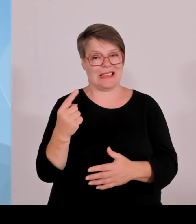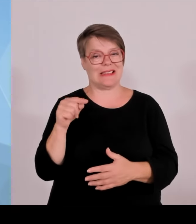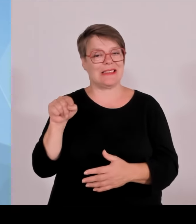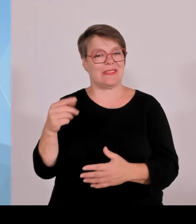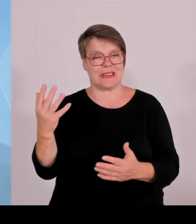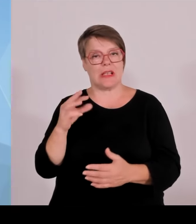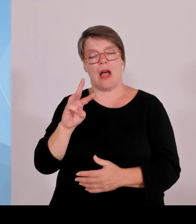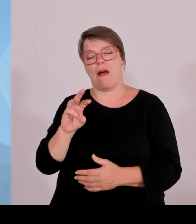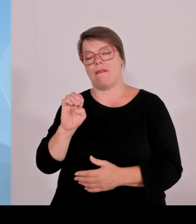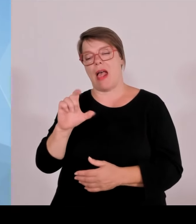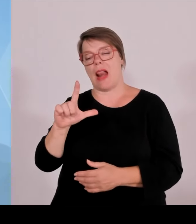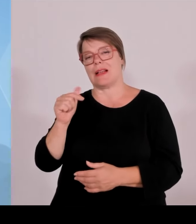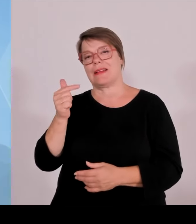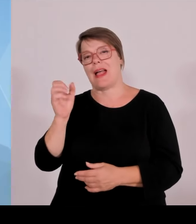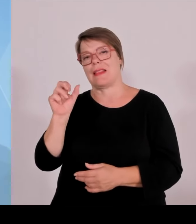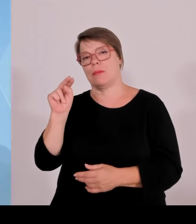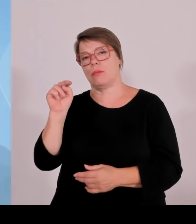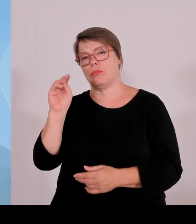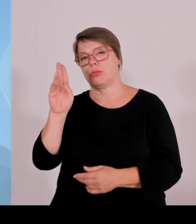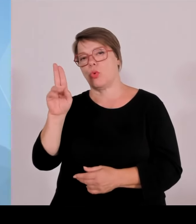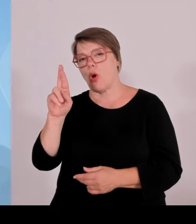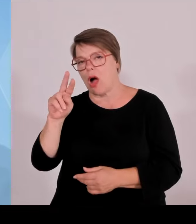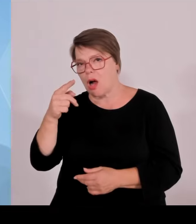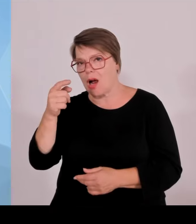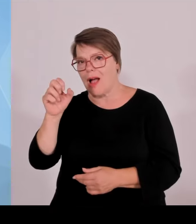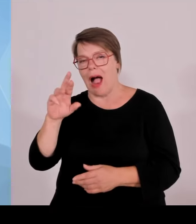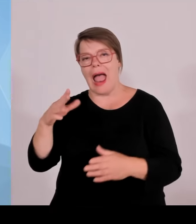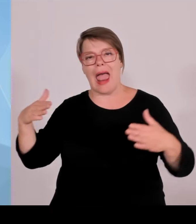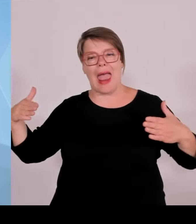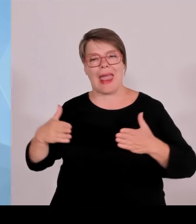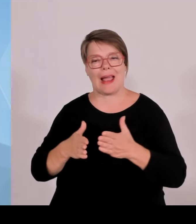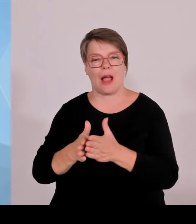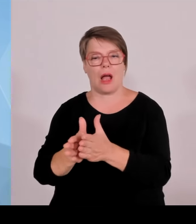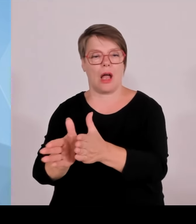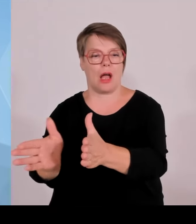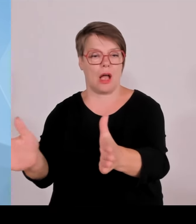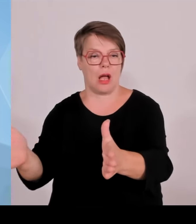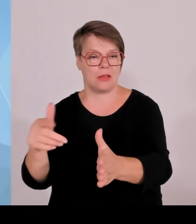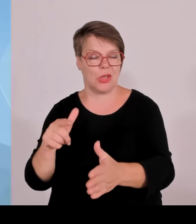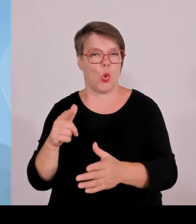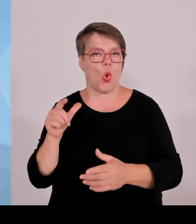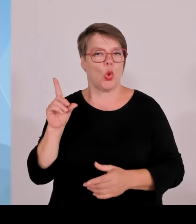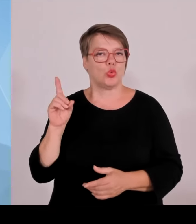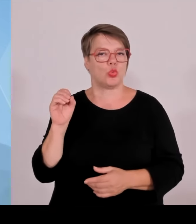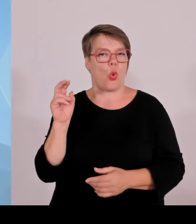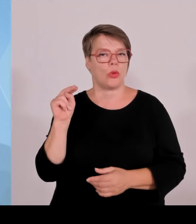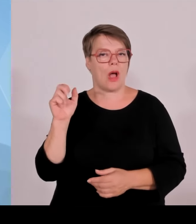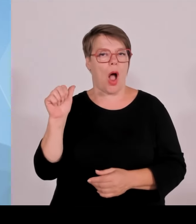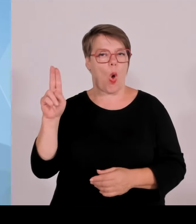Labyrinth in Wunsiedel. Das wird ein weiteres neues nationales Naturmonument.